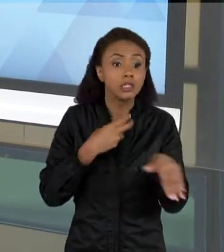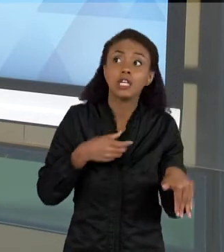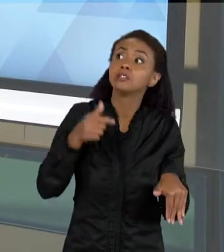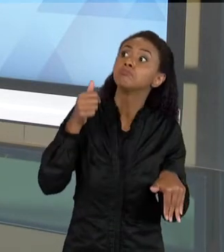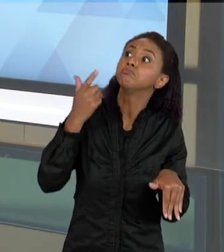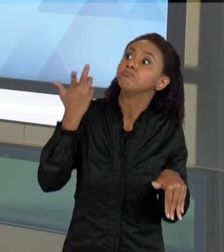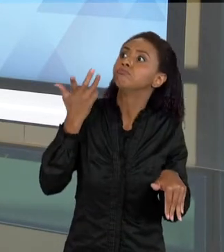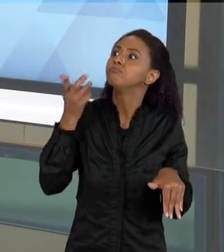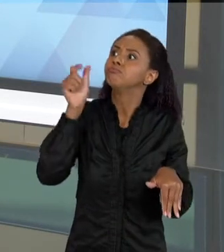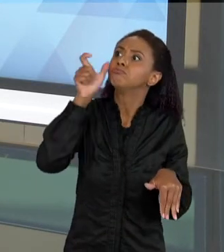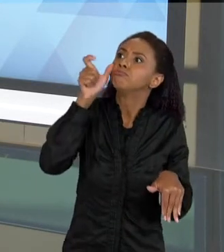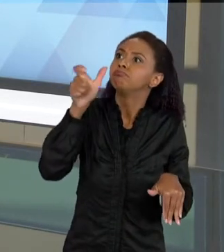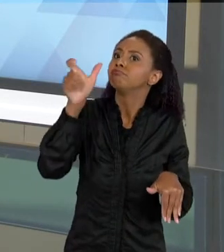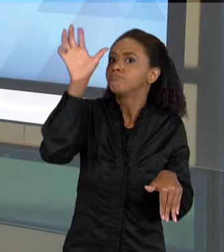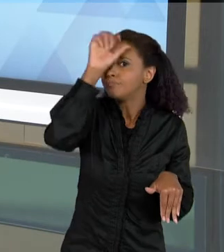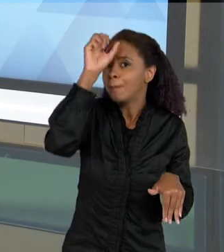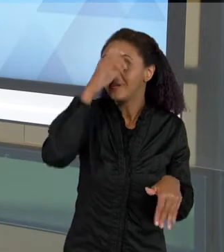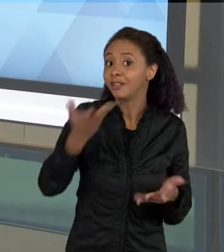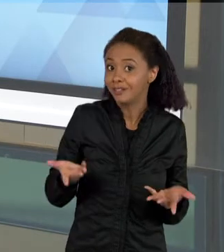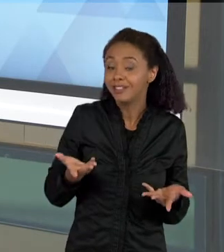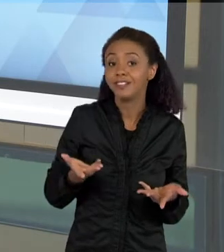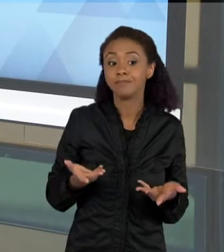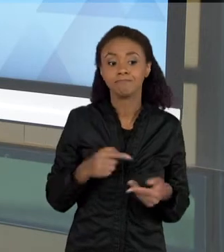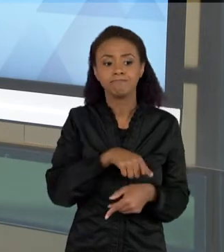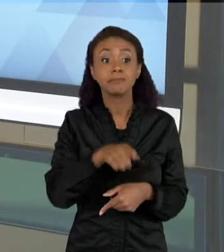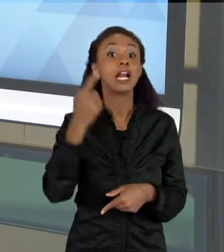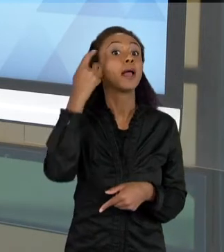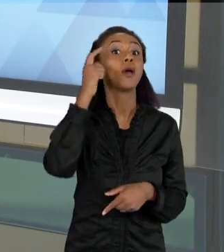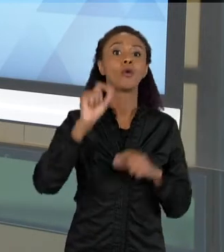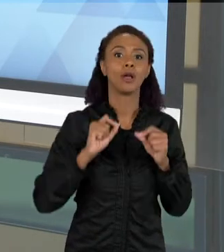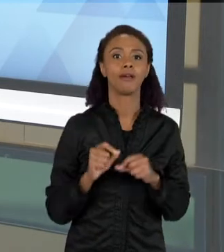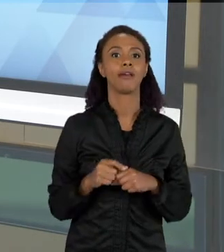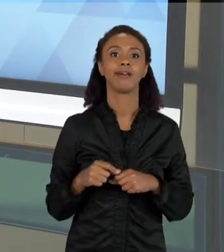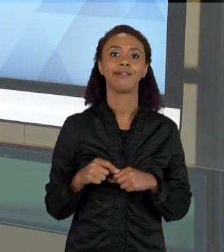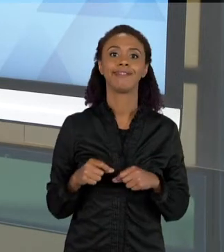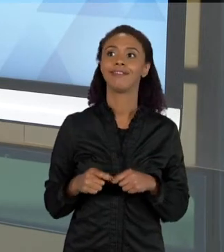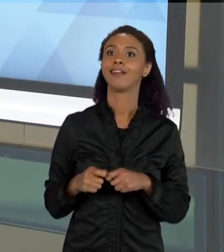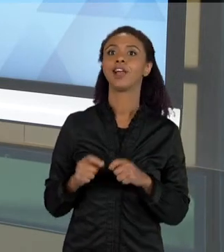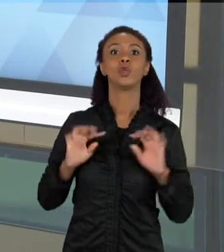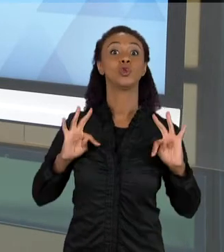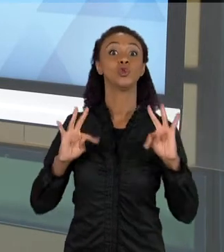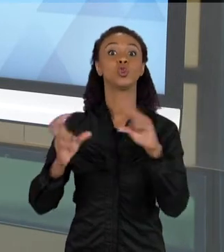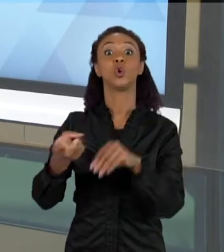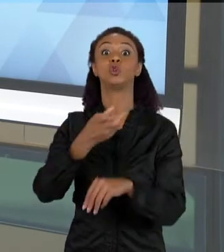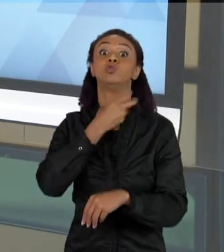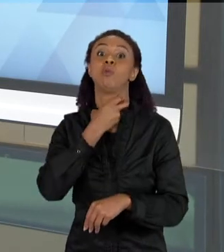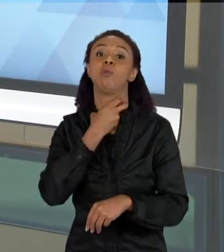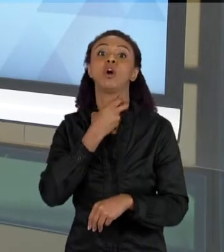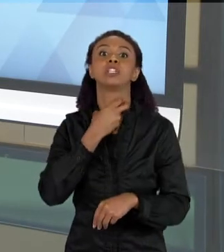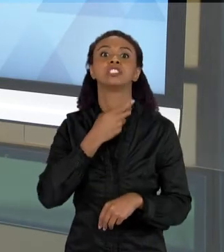APRENDER UM POUCO MAIS SOBRE ELES – ELES TINHAM UMA IDEIA DE QUE TODOS OS MORCEGOS ERAM COMEDORES DE SANGUE, SE